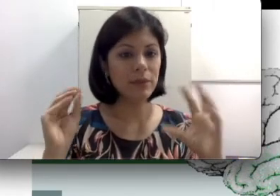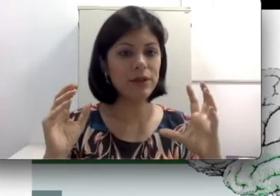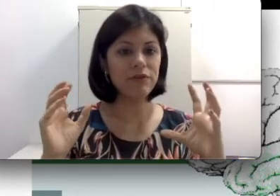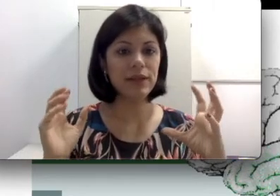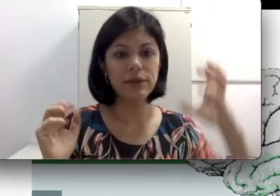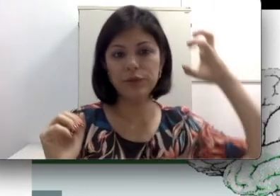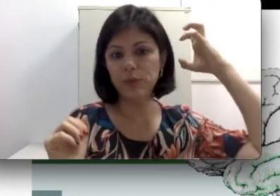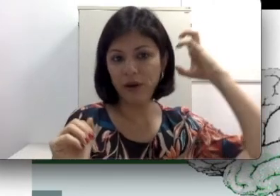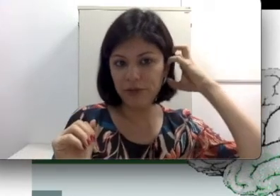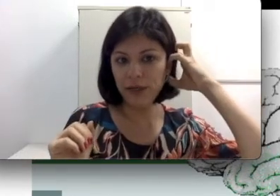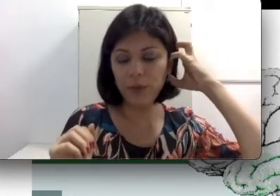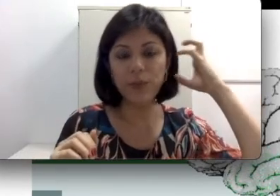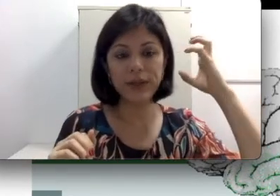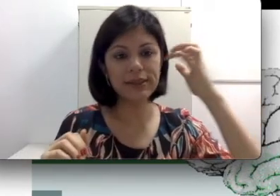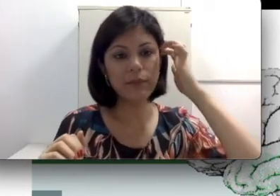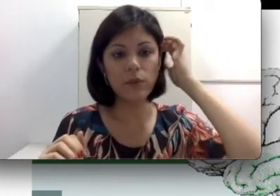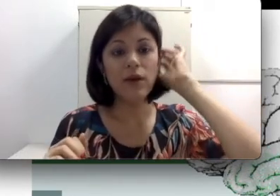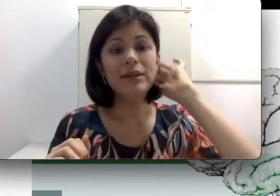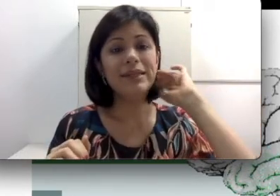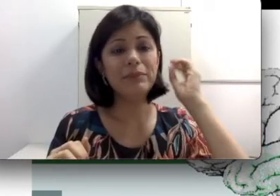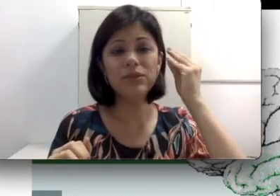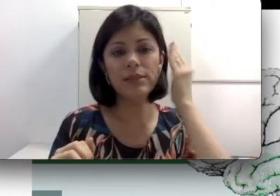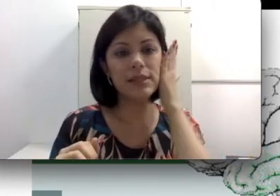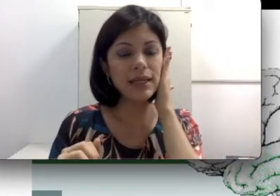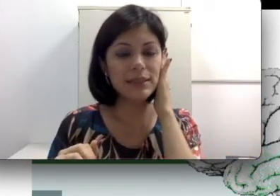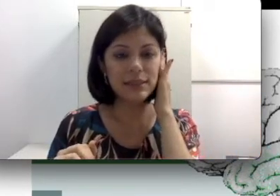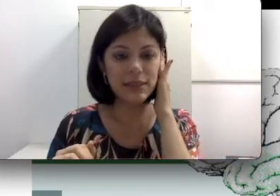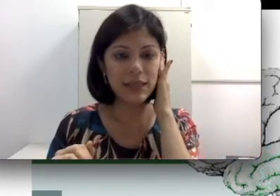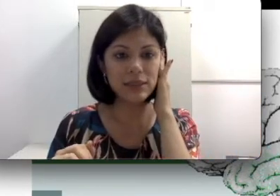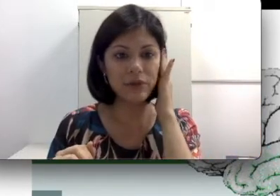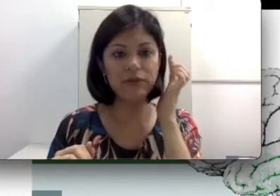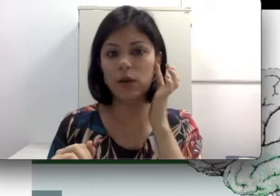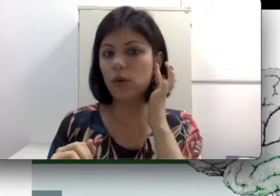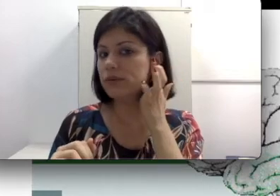que eu falei do pavilhão, por exemplo? Tem pessoas que nascem sem esse Pavilhão, ou